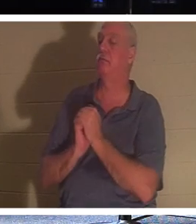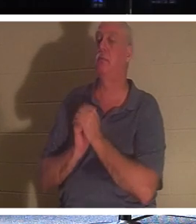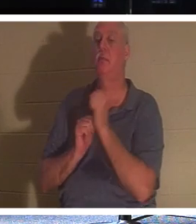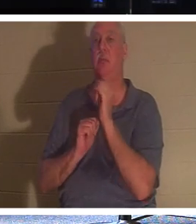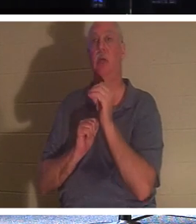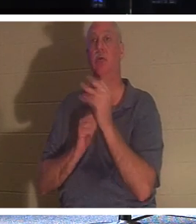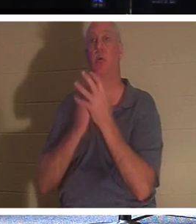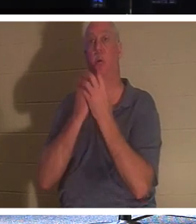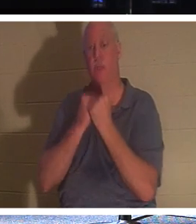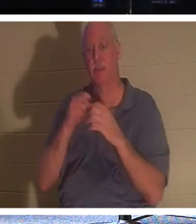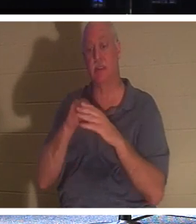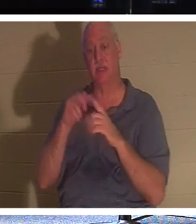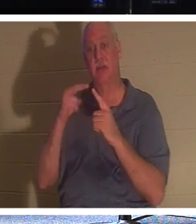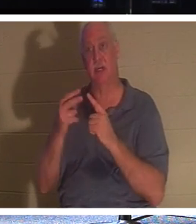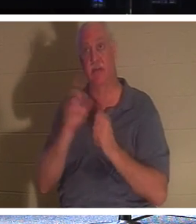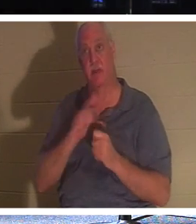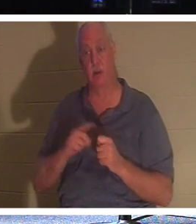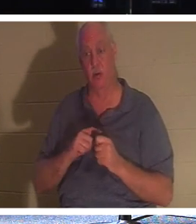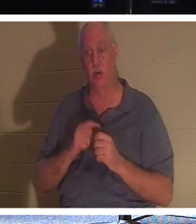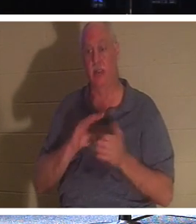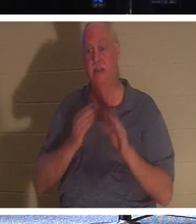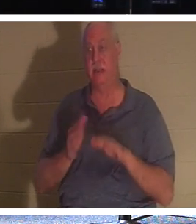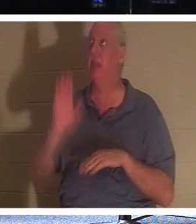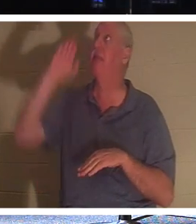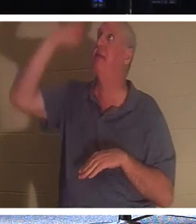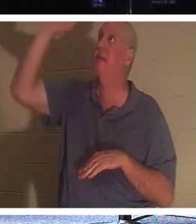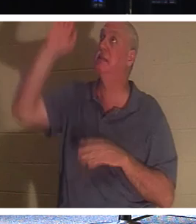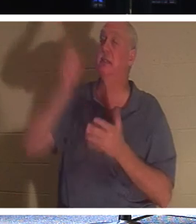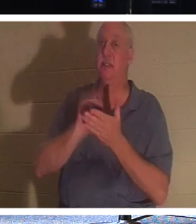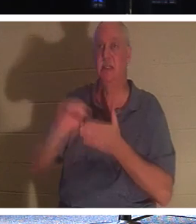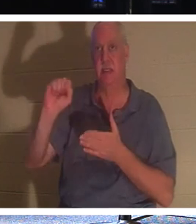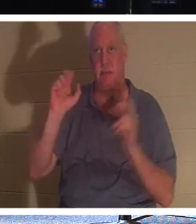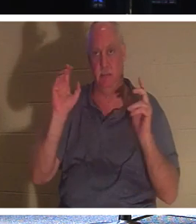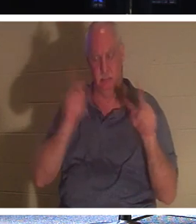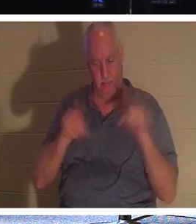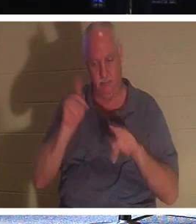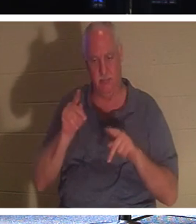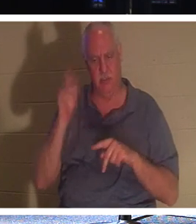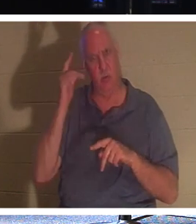und der Anblick des Herrn ist der Tod seiner Heiligen. Warum um alles in der Welt sollte sich Gott über den